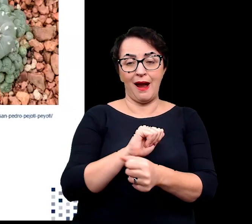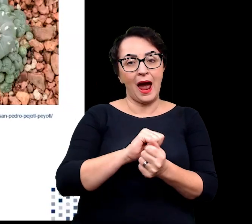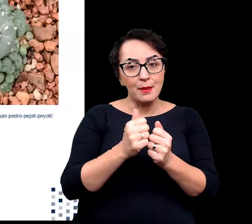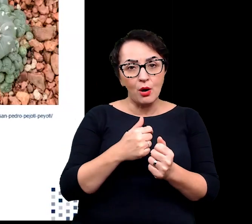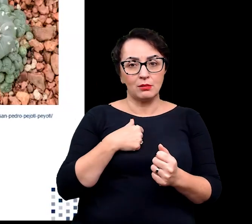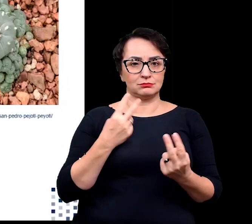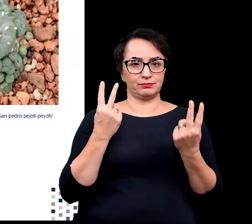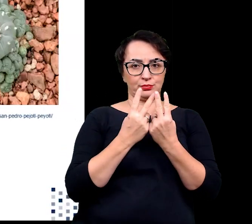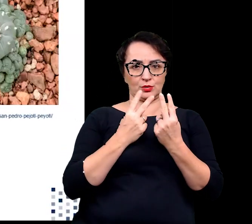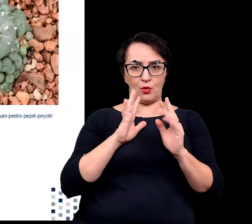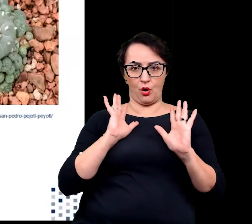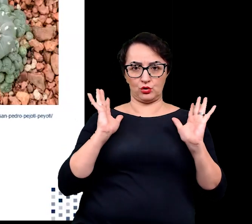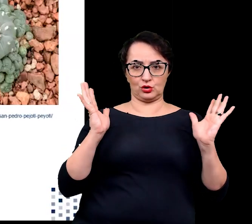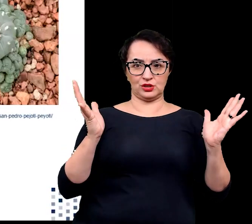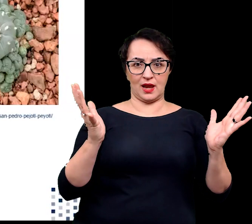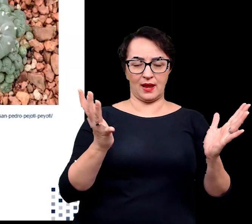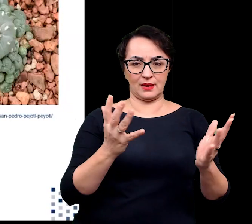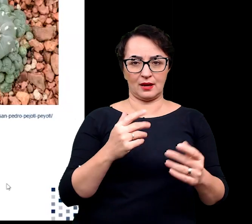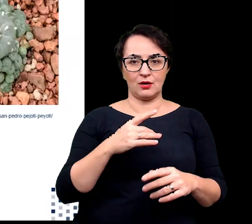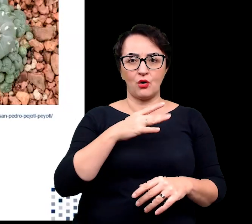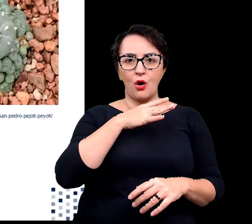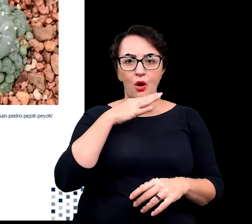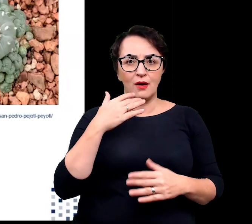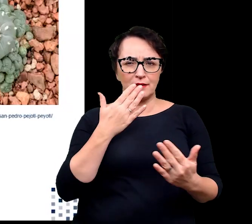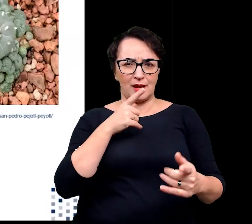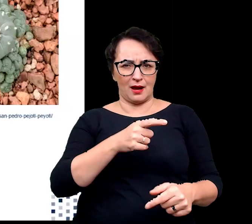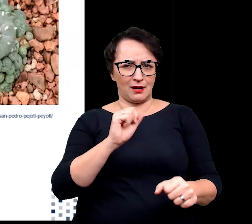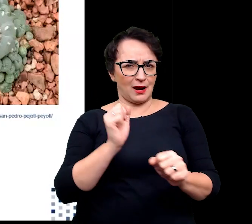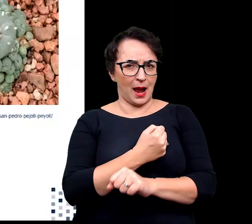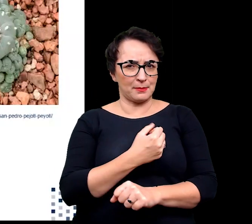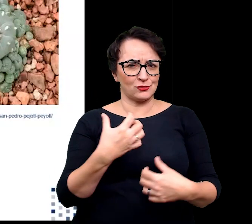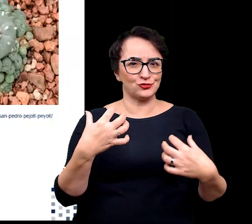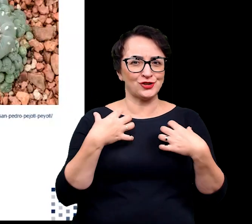jak w przypadku litopsów zwanych też żywymi kamieniami.